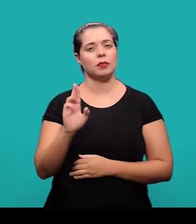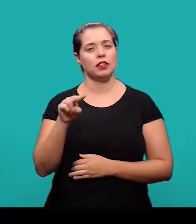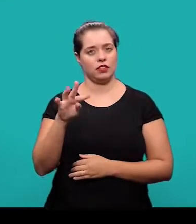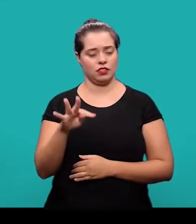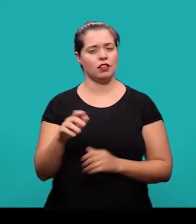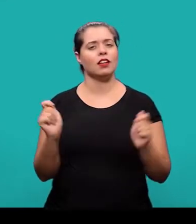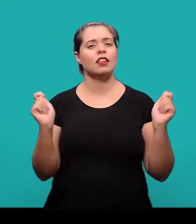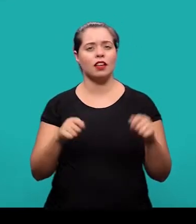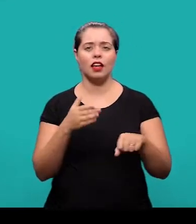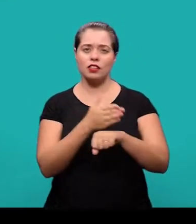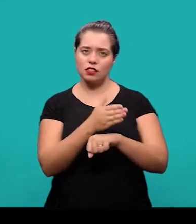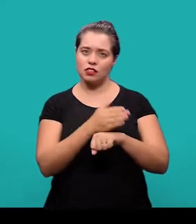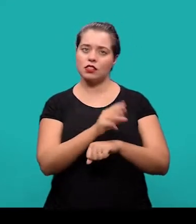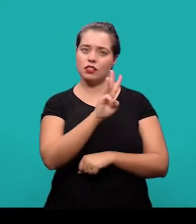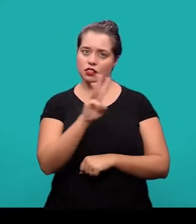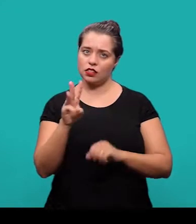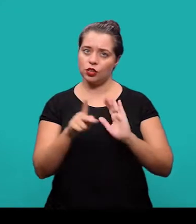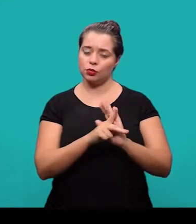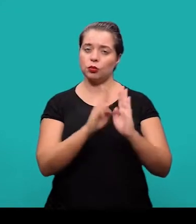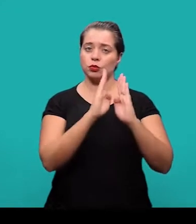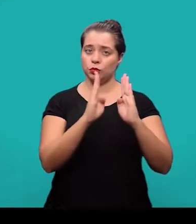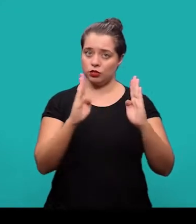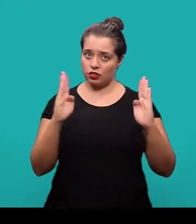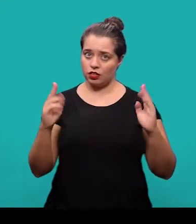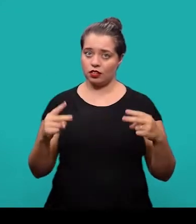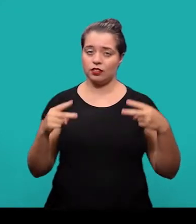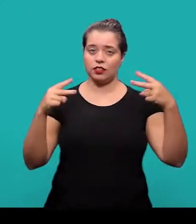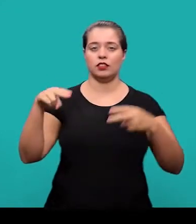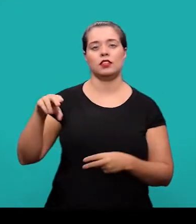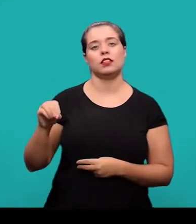através do Portal da Biblioteca Universitária no link 'Normalização'.